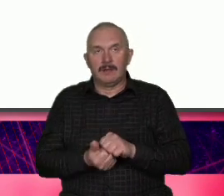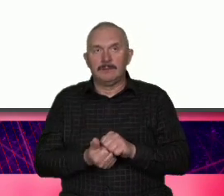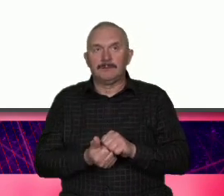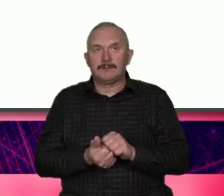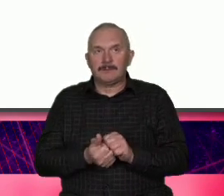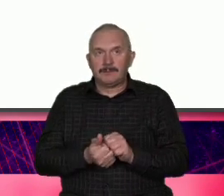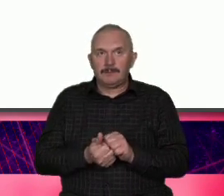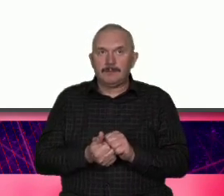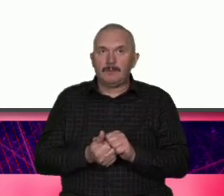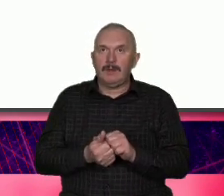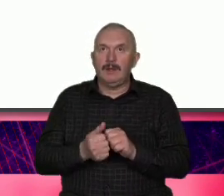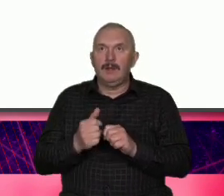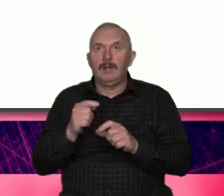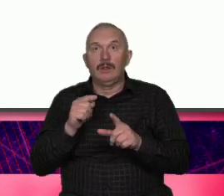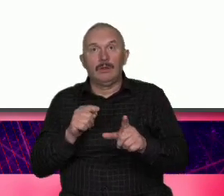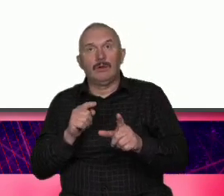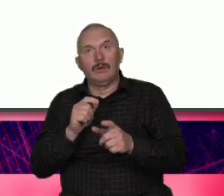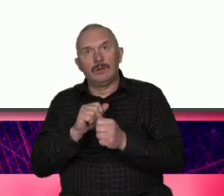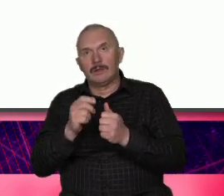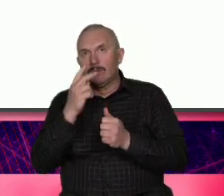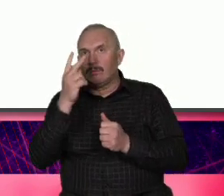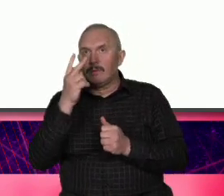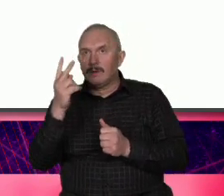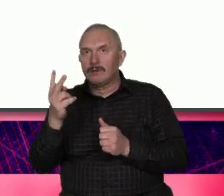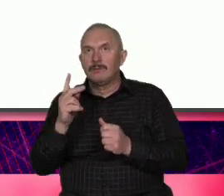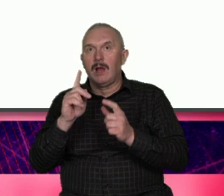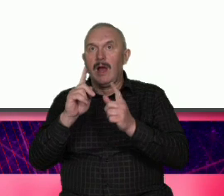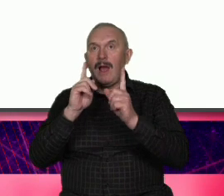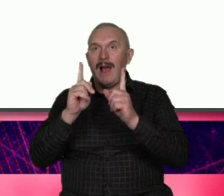popatrzmy na ten zwykły spójnik ale jako na